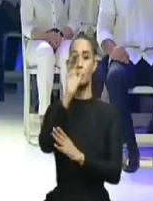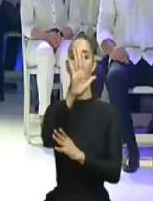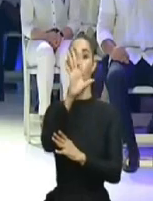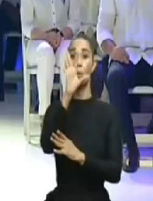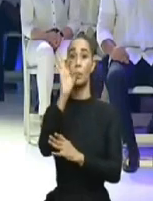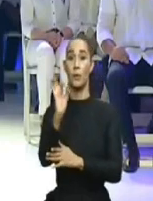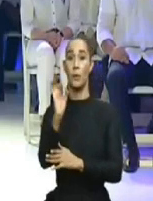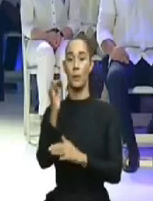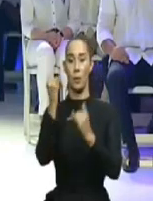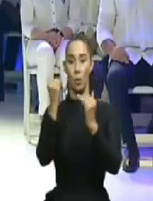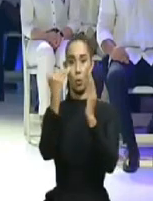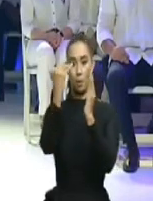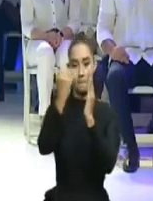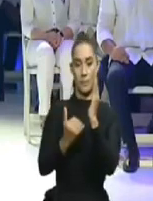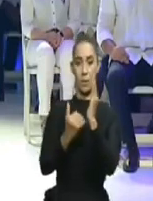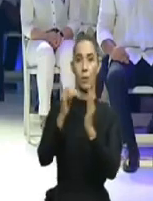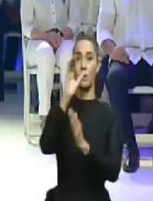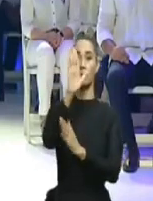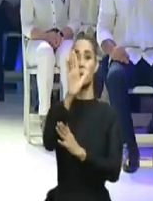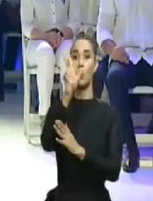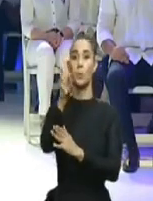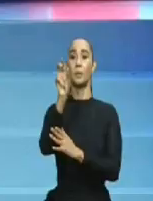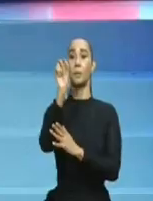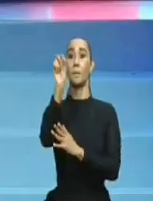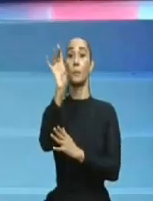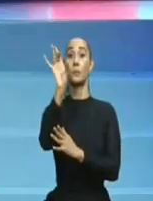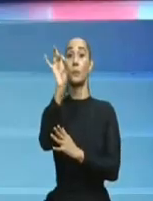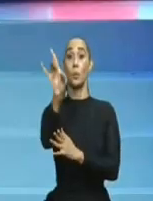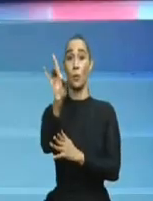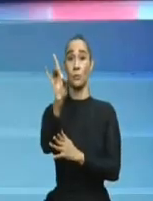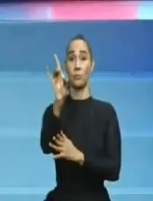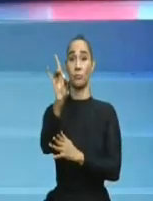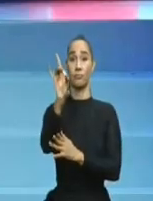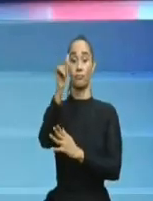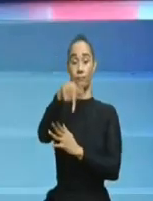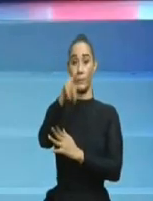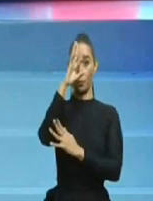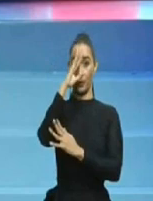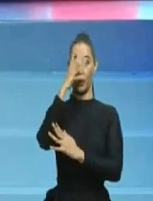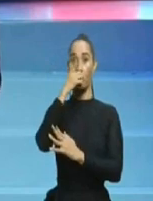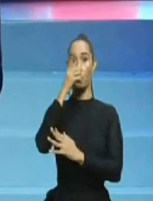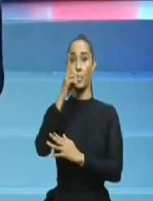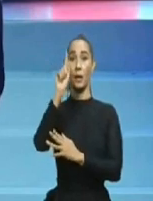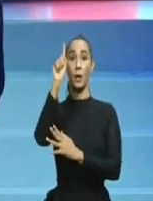diciendo cosas por decir, que a la postre, en vez de sumarle, más le restan a las intenciones